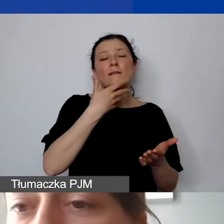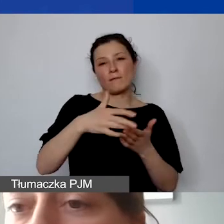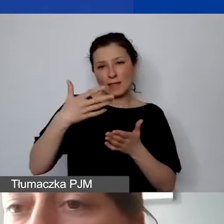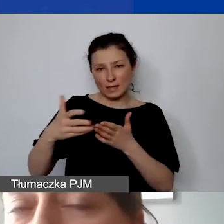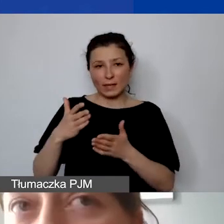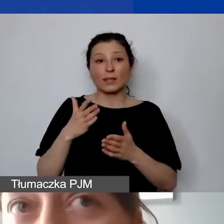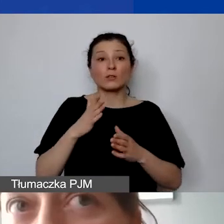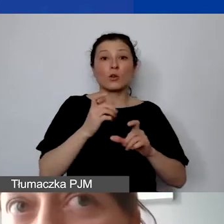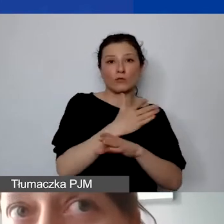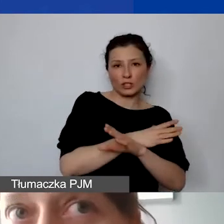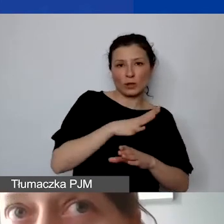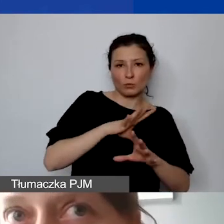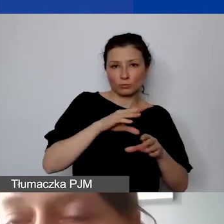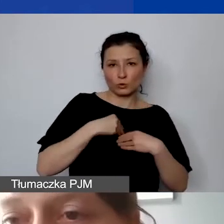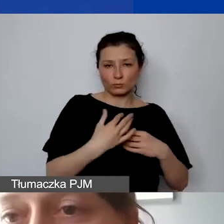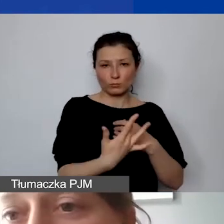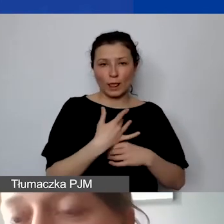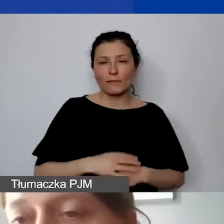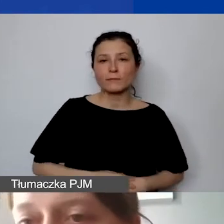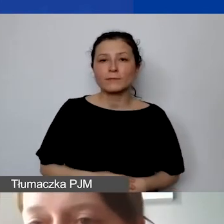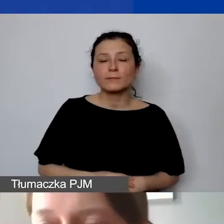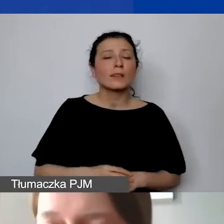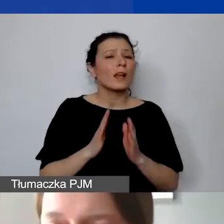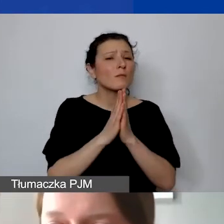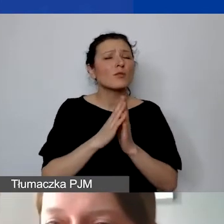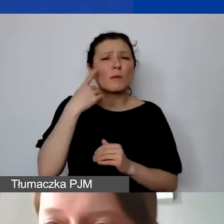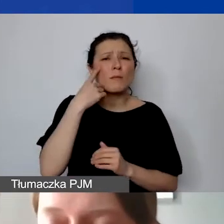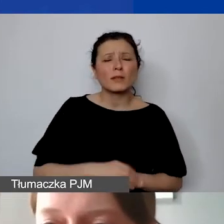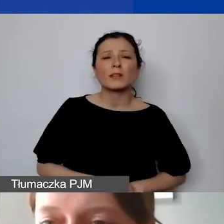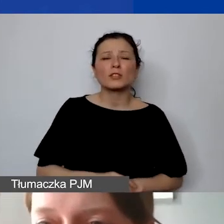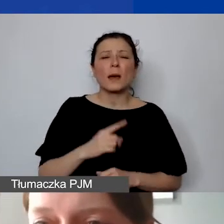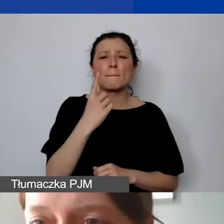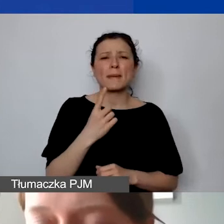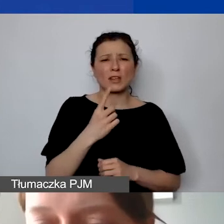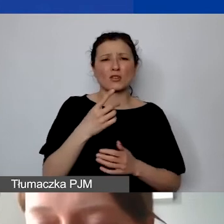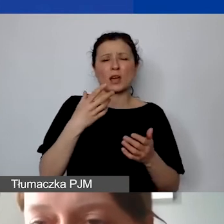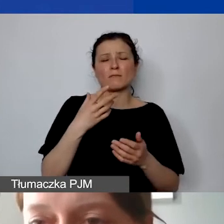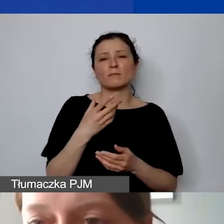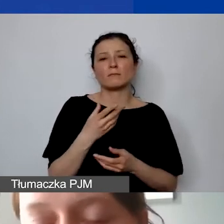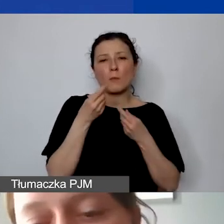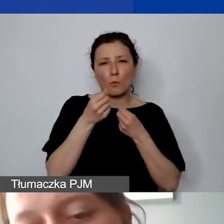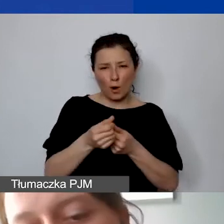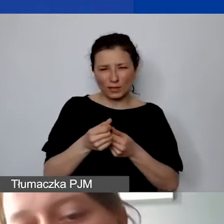Ale proszę też pamiętać o tym, że poza pierwszą płatnością, która może być rozciągnięta w czasie,